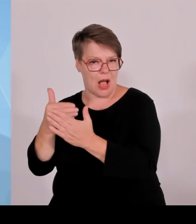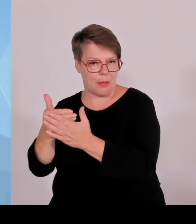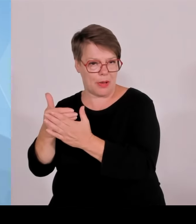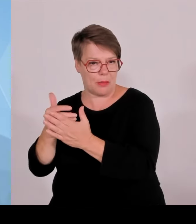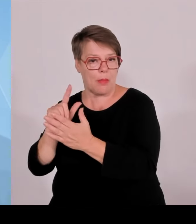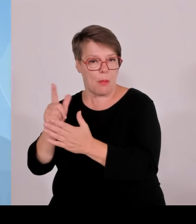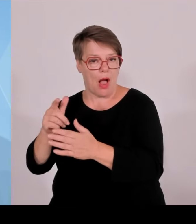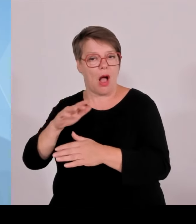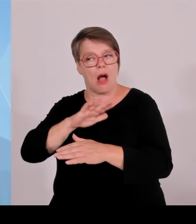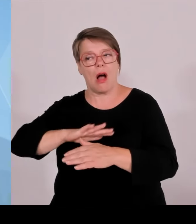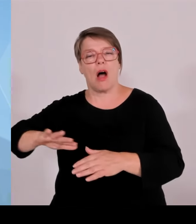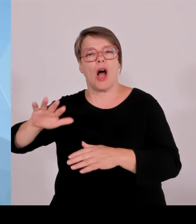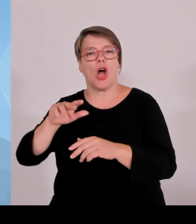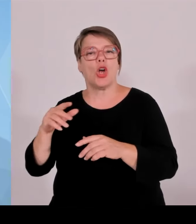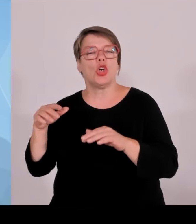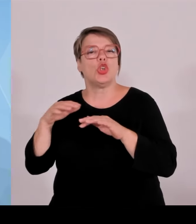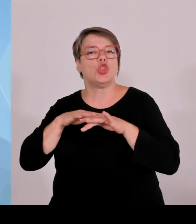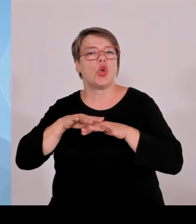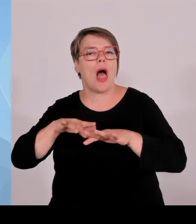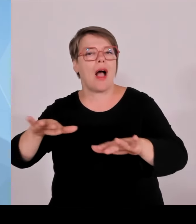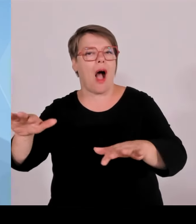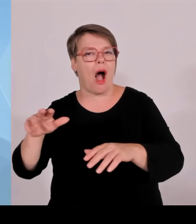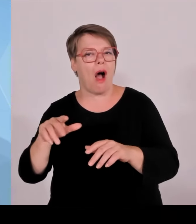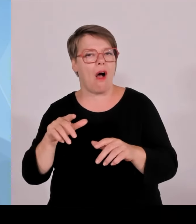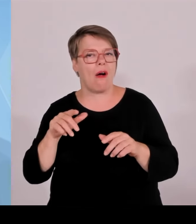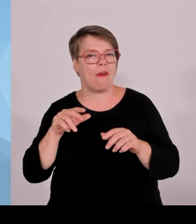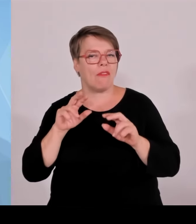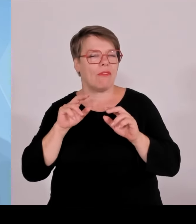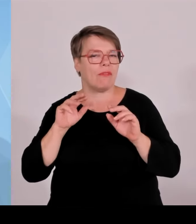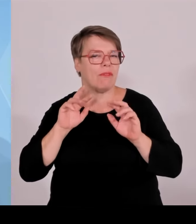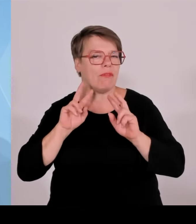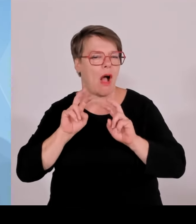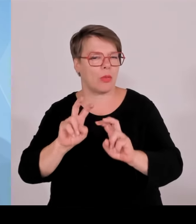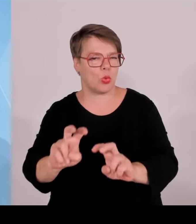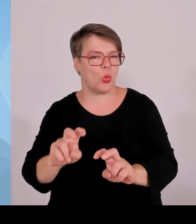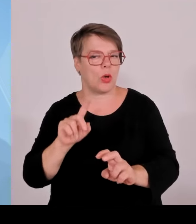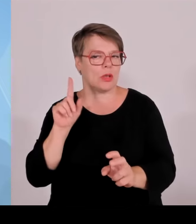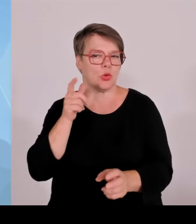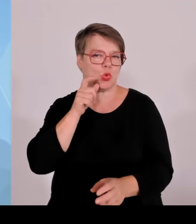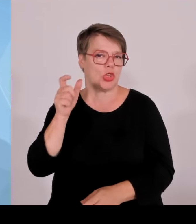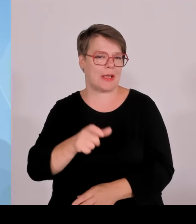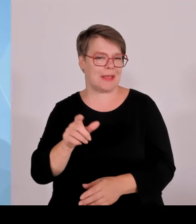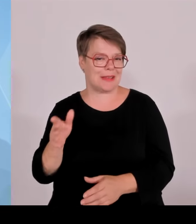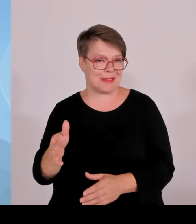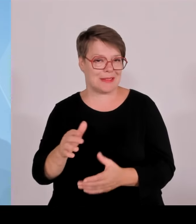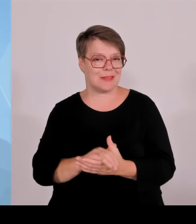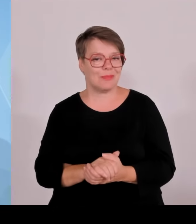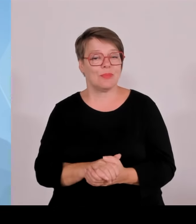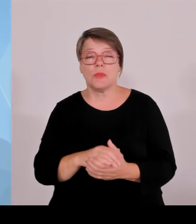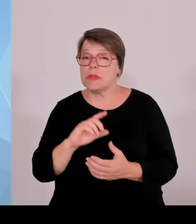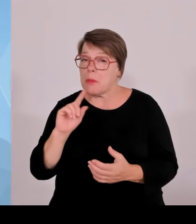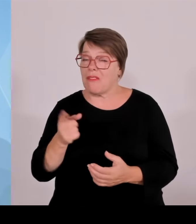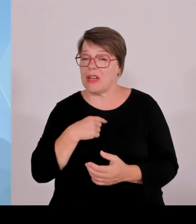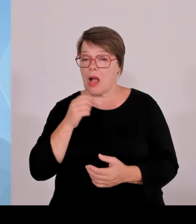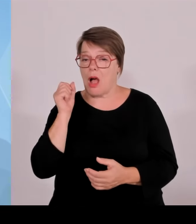die Grünen insgesamt, in ihrer ideologischen Verblendung immer wieder die bayerische Grenzpolizei kritisieren.